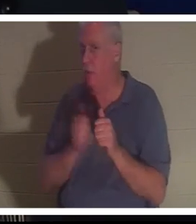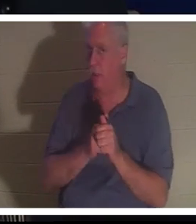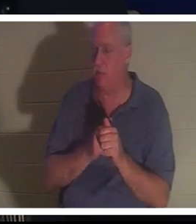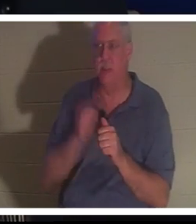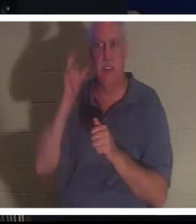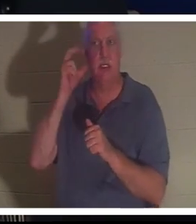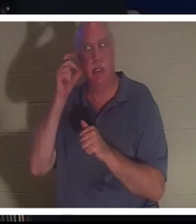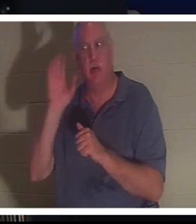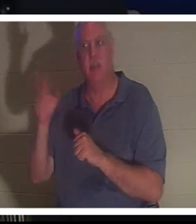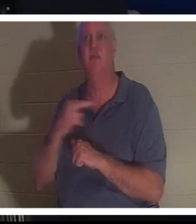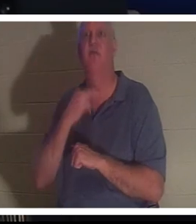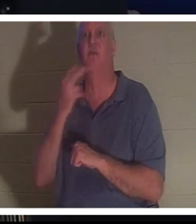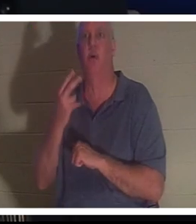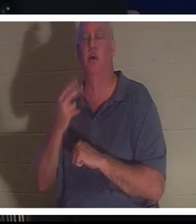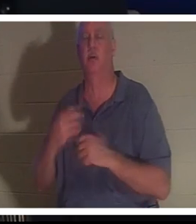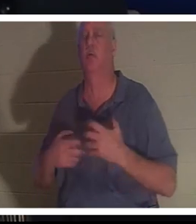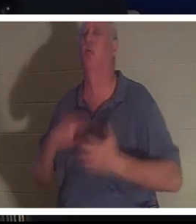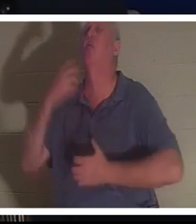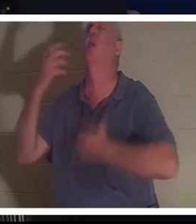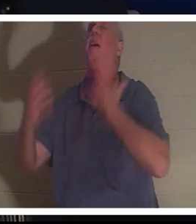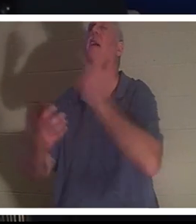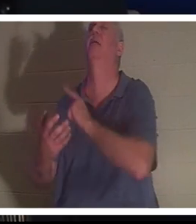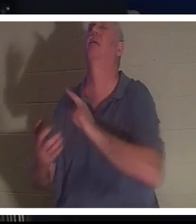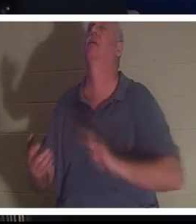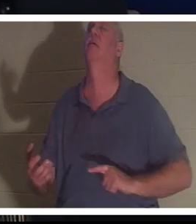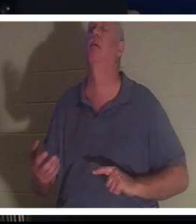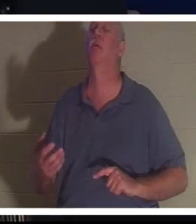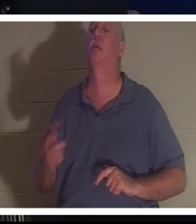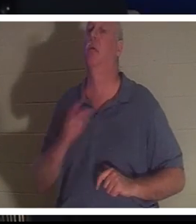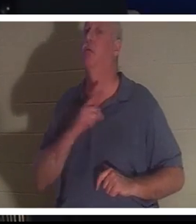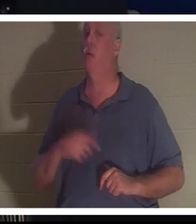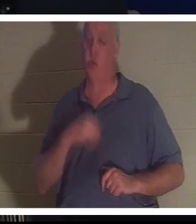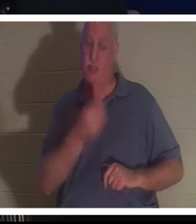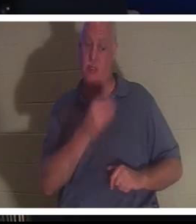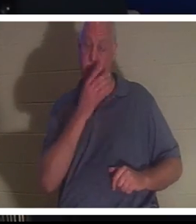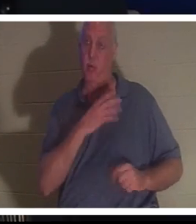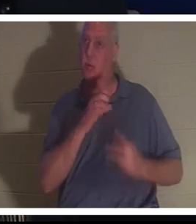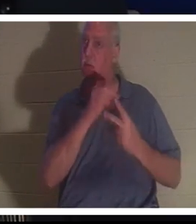주님을 부르짖는 그의 목소리를 들을 수 있었고 주님은 그녀에게 선택권을 주셨습니다. 크리스틴 당신은 여기 나와 함께 있어도 되고